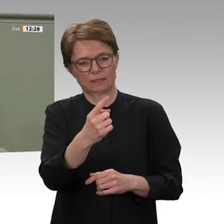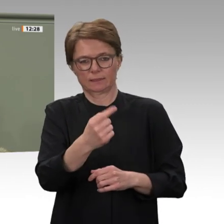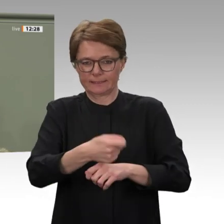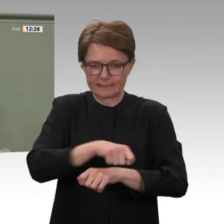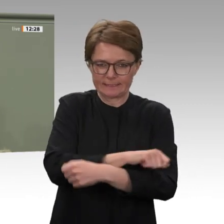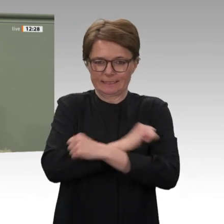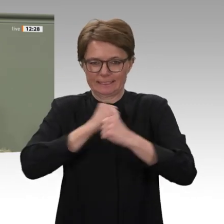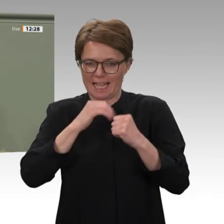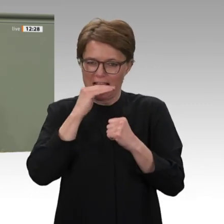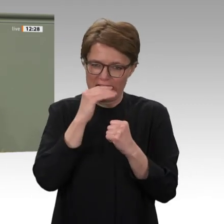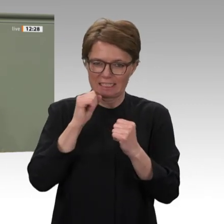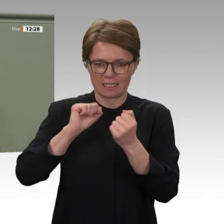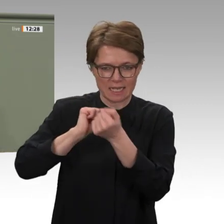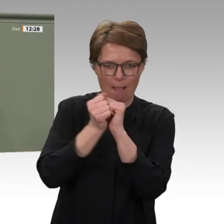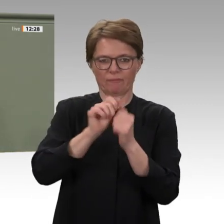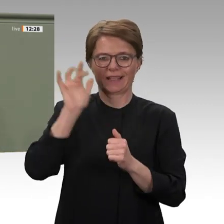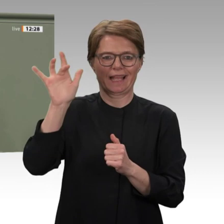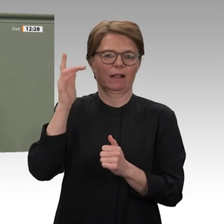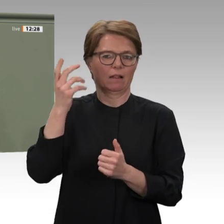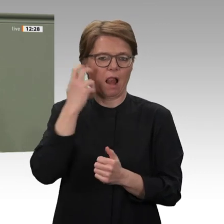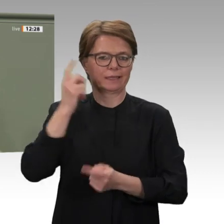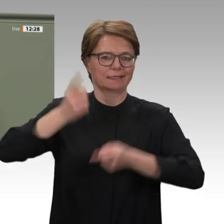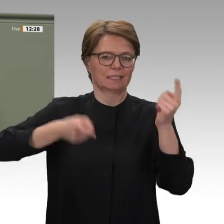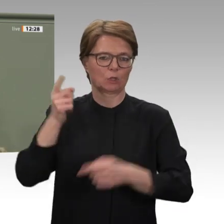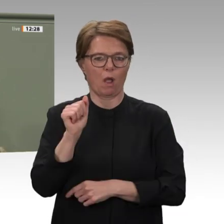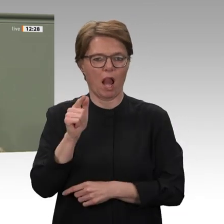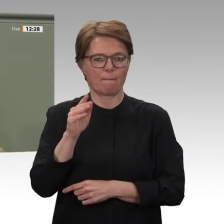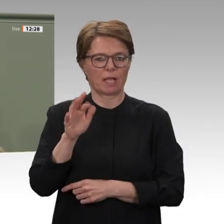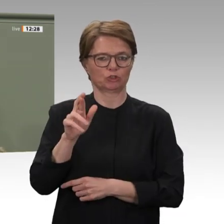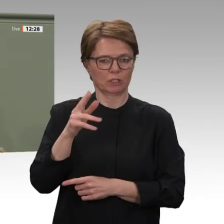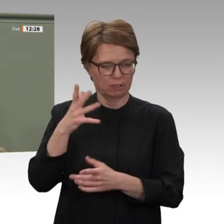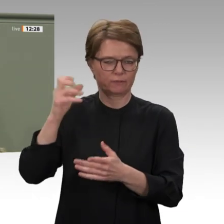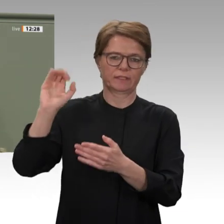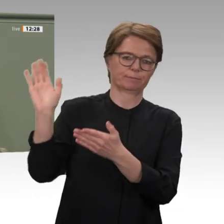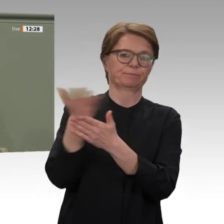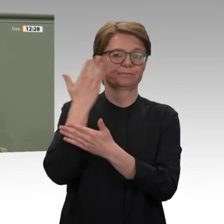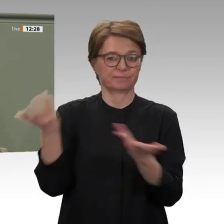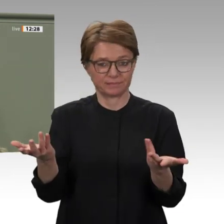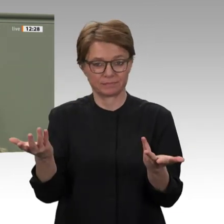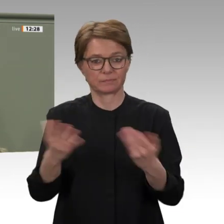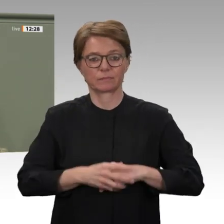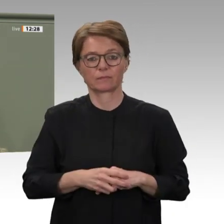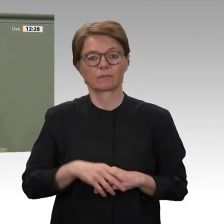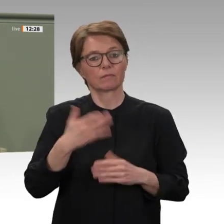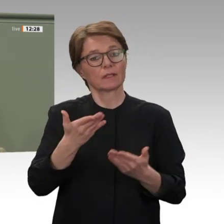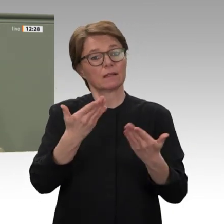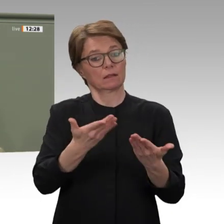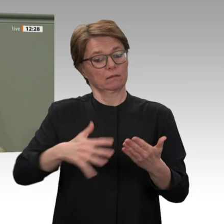positiv ausstrahlen wird. Im Rahmen der Geberkonferenz der Friends of Sudan im April